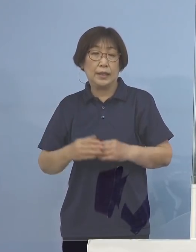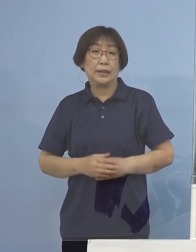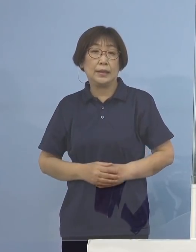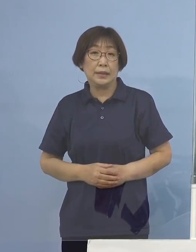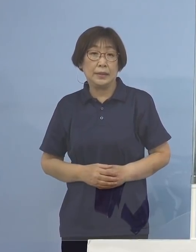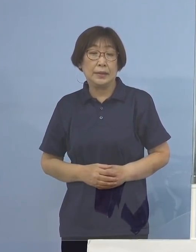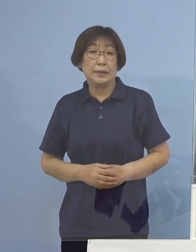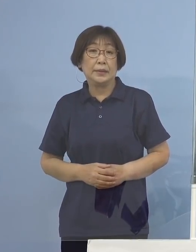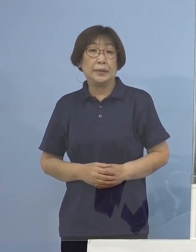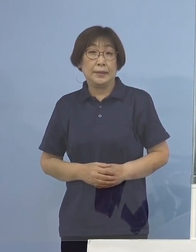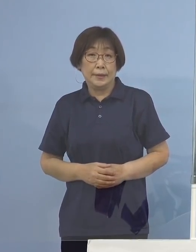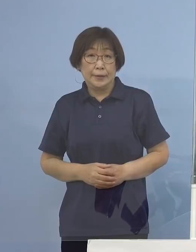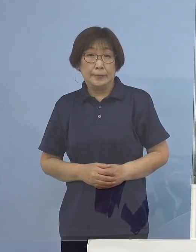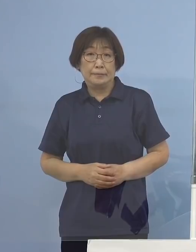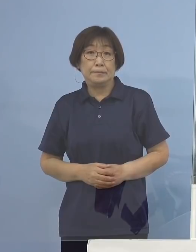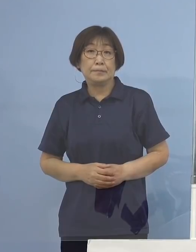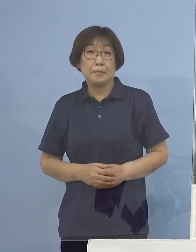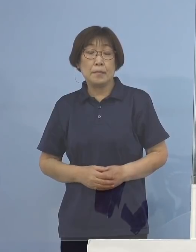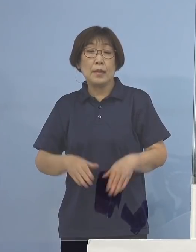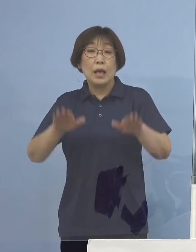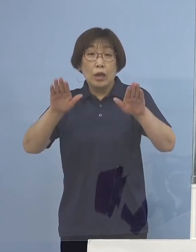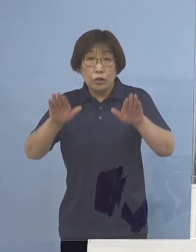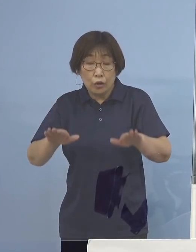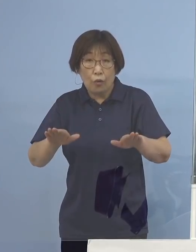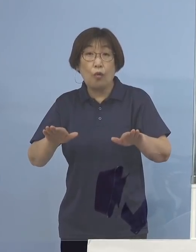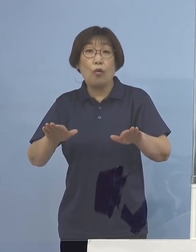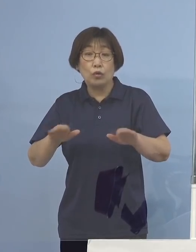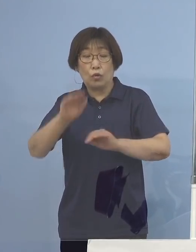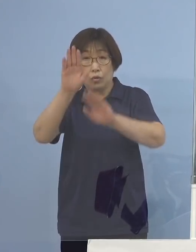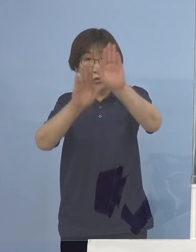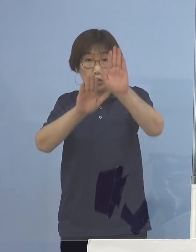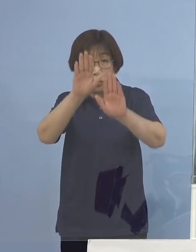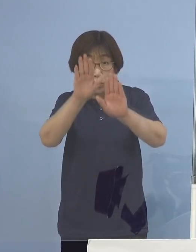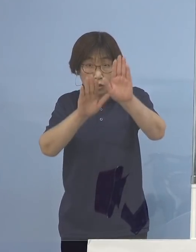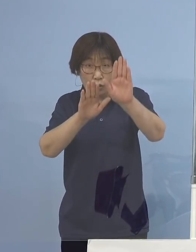そうした中今日の状況についてでありますが